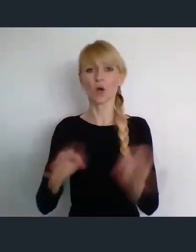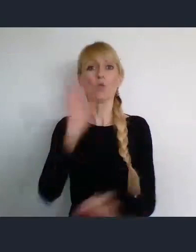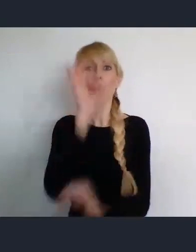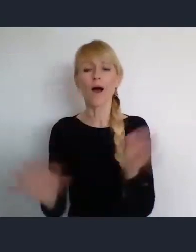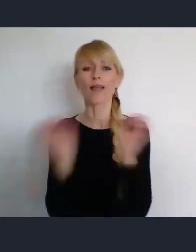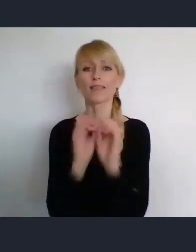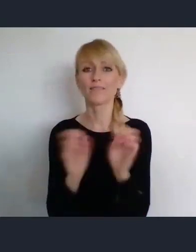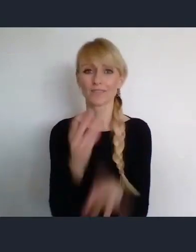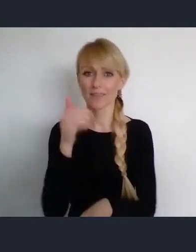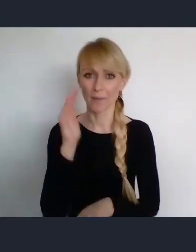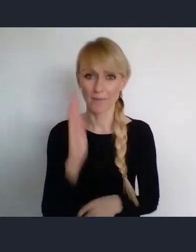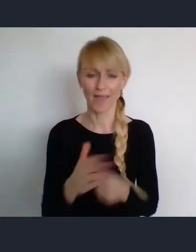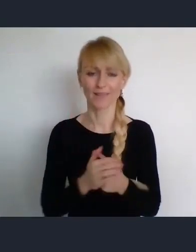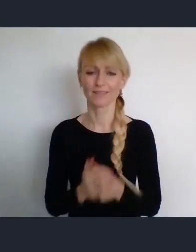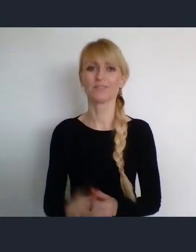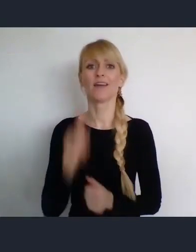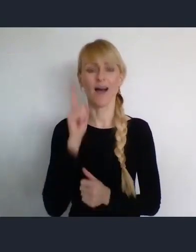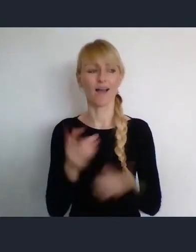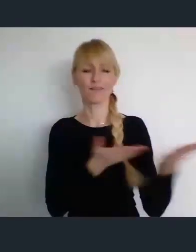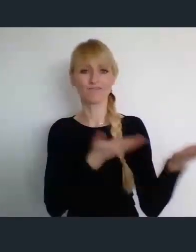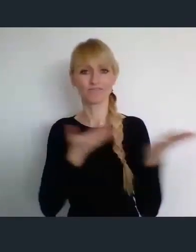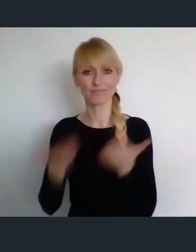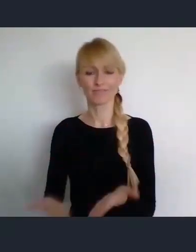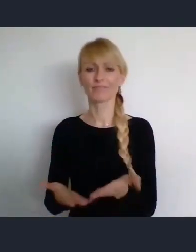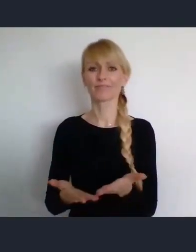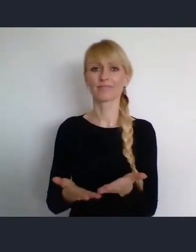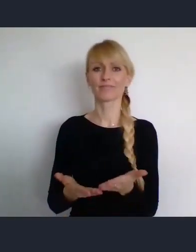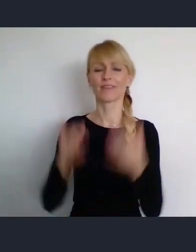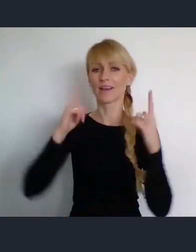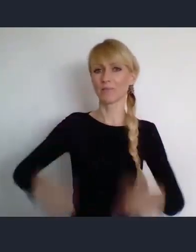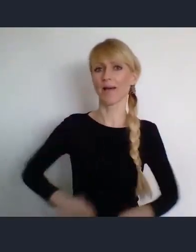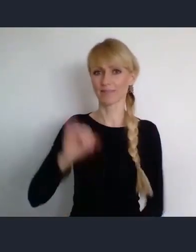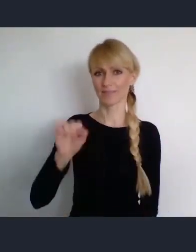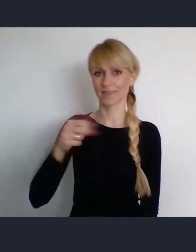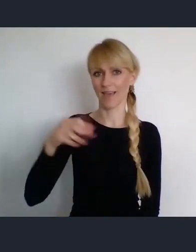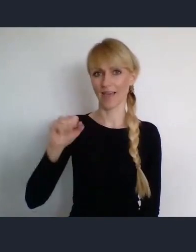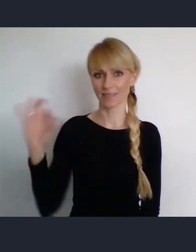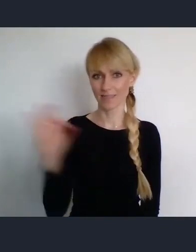Pana doktora Karola Janasa, który jest z nami o skoncentrowanie się na samym WUFie.